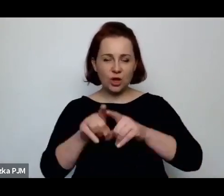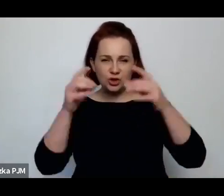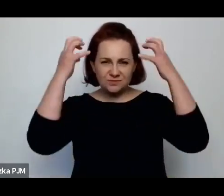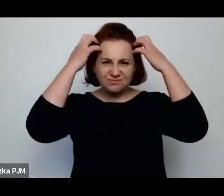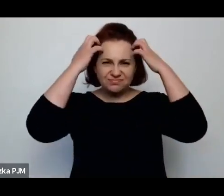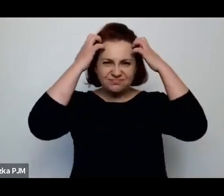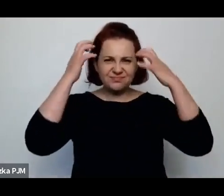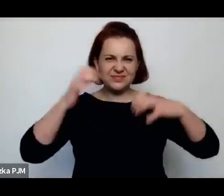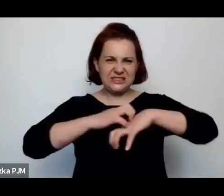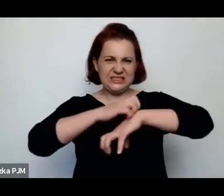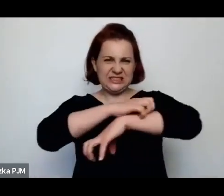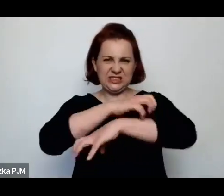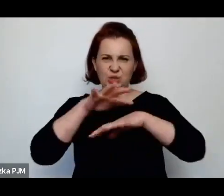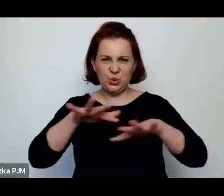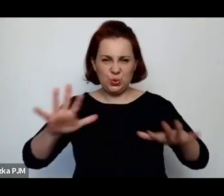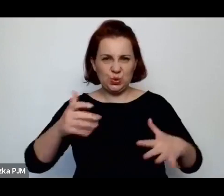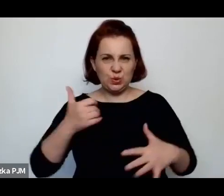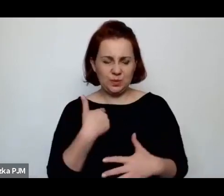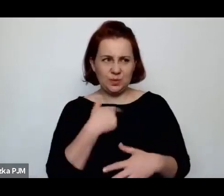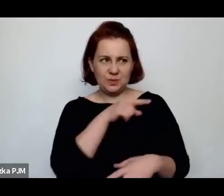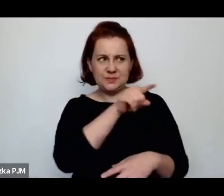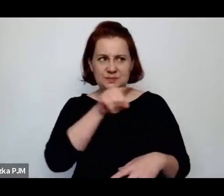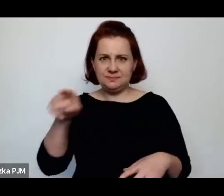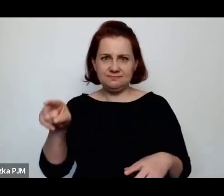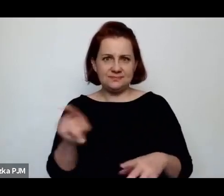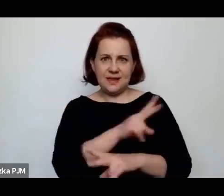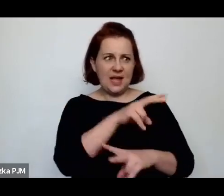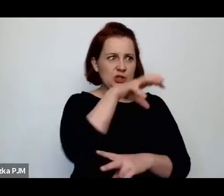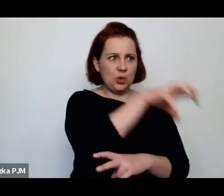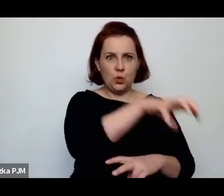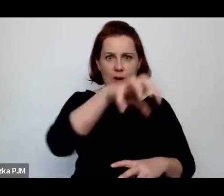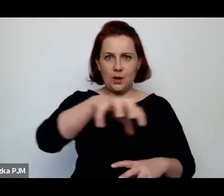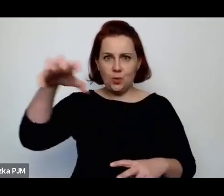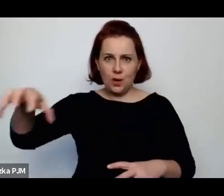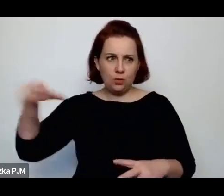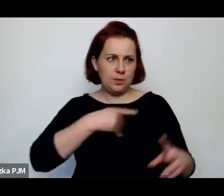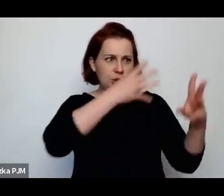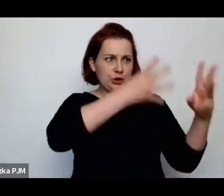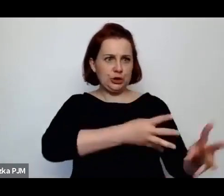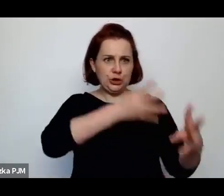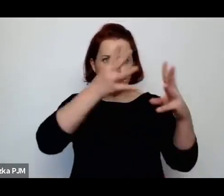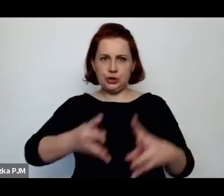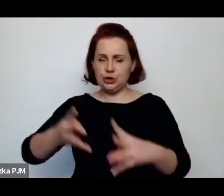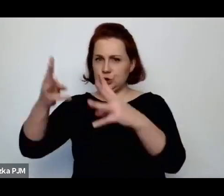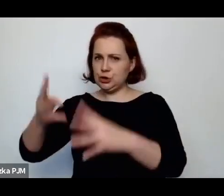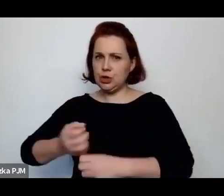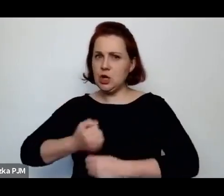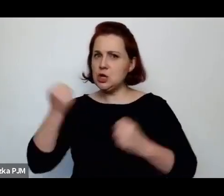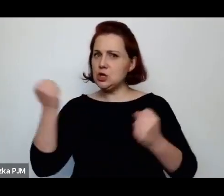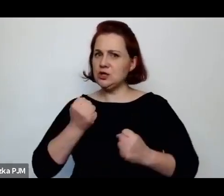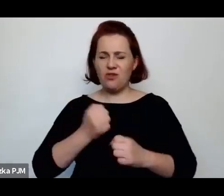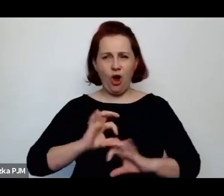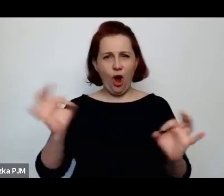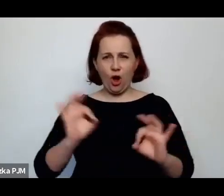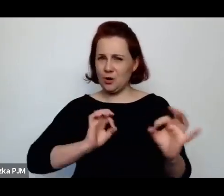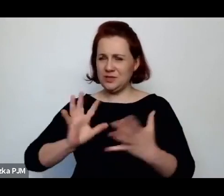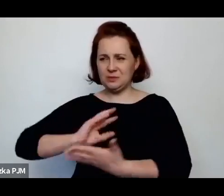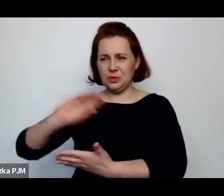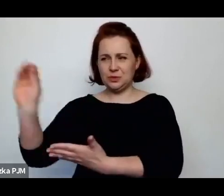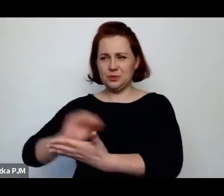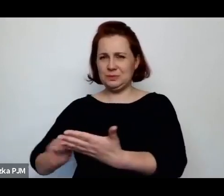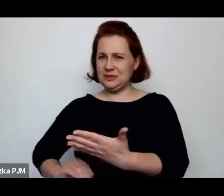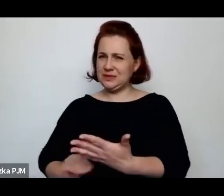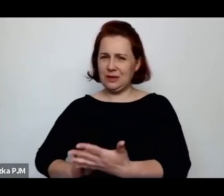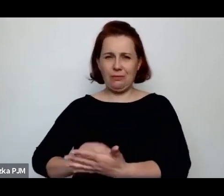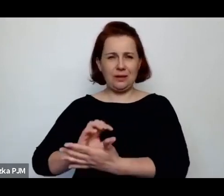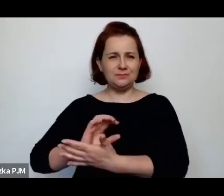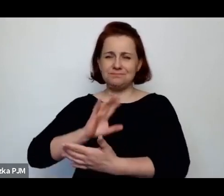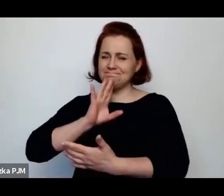o każdej z tych grup pisała w sposób dosyć brutalny i niechętny, ale tez dzięki temu